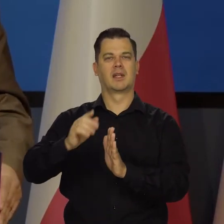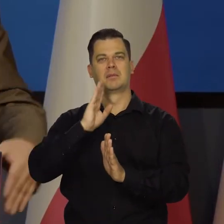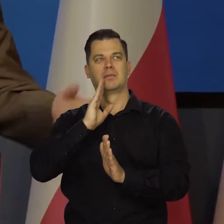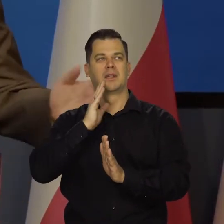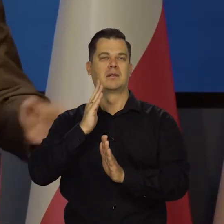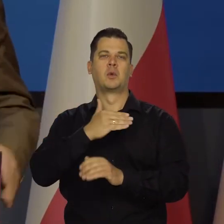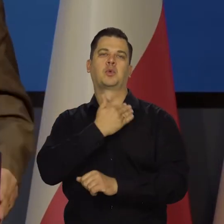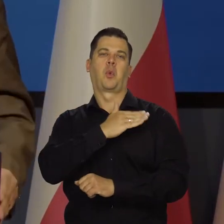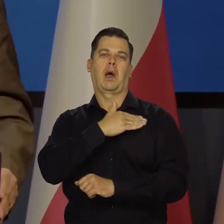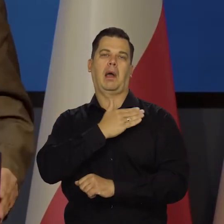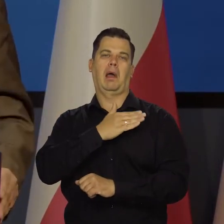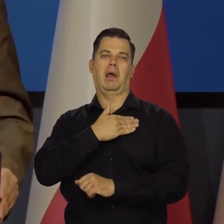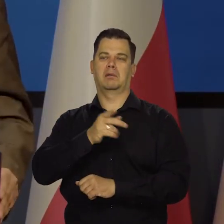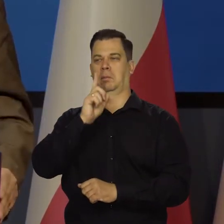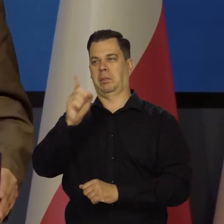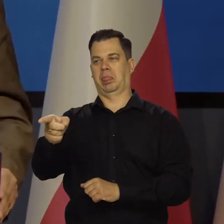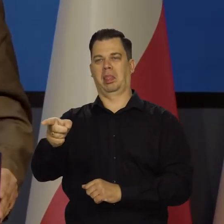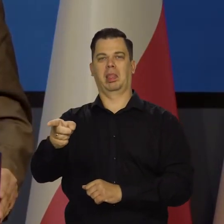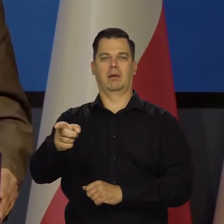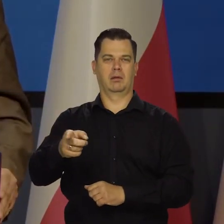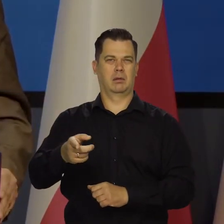którym można wydawać polecenia.